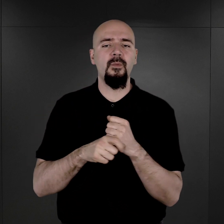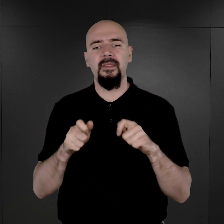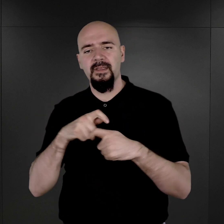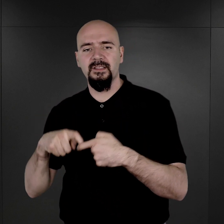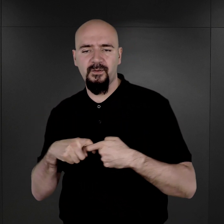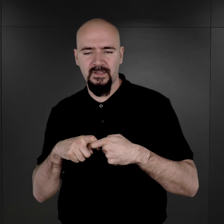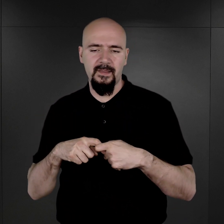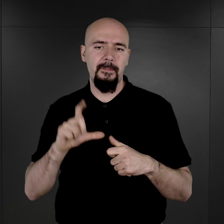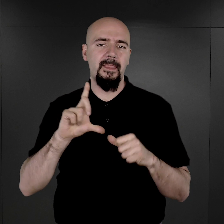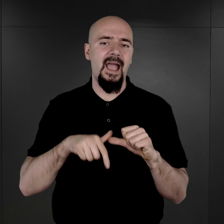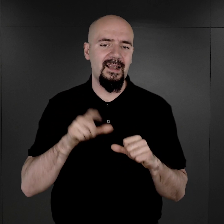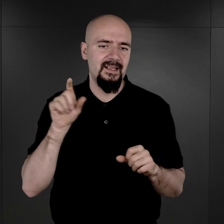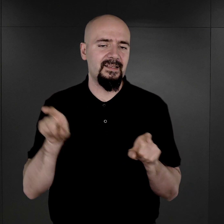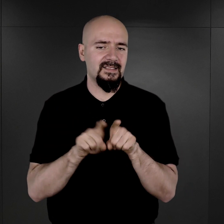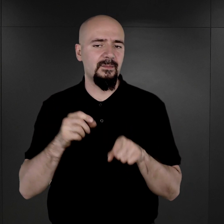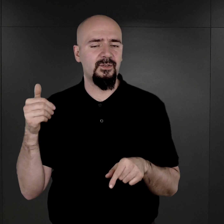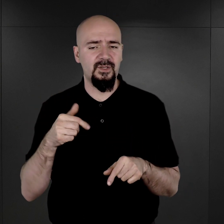Oczywiście, też trzeba zwrócić uwagę na to,